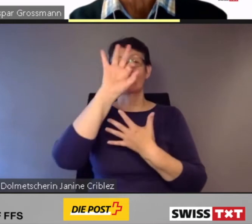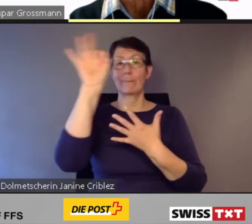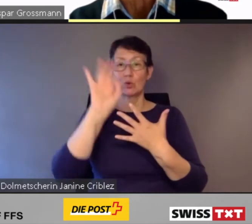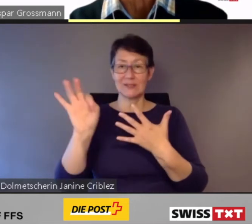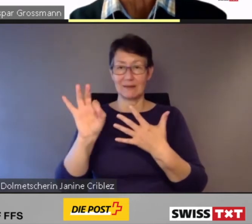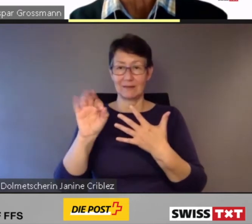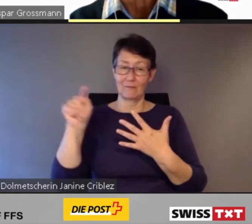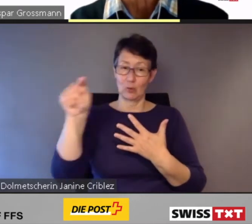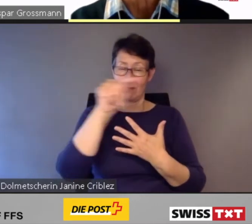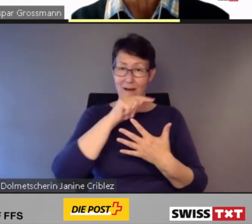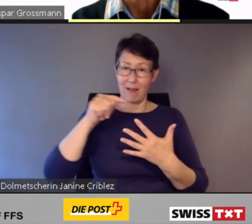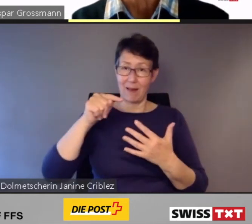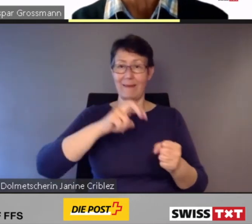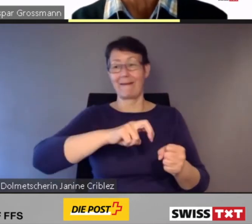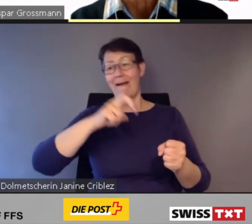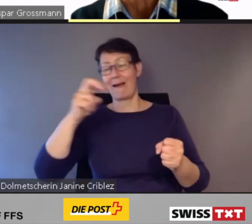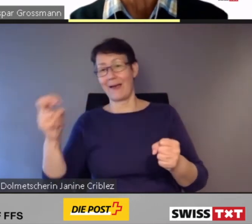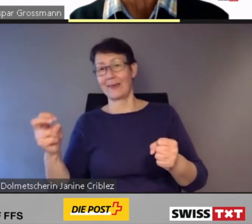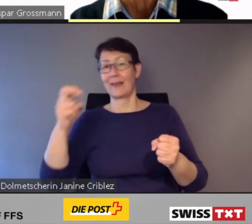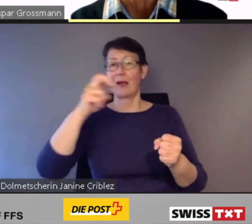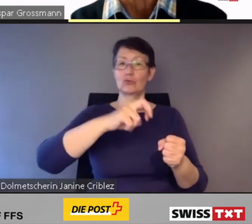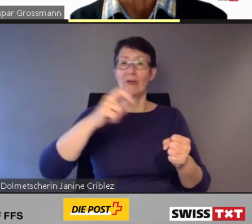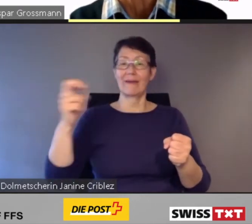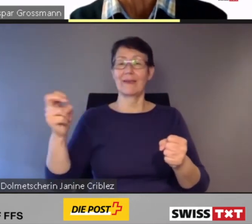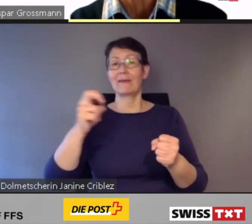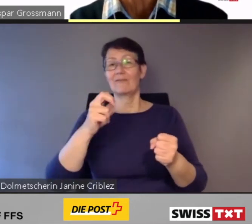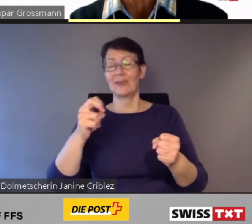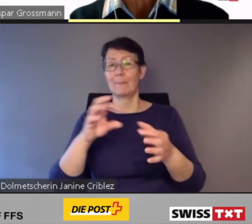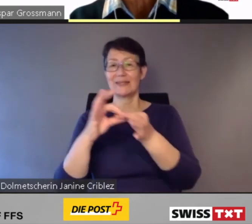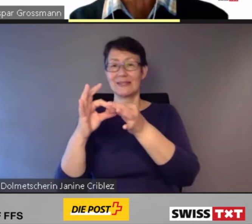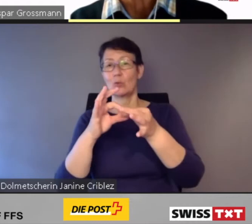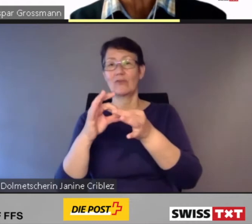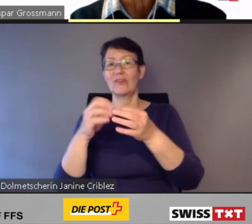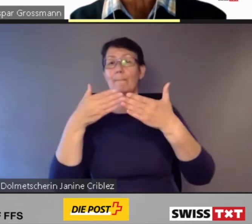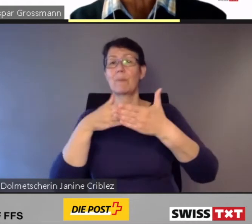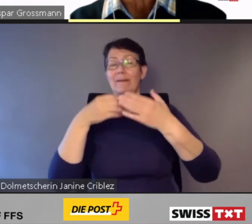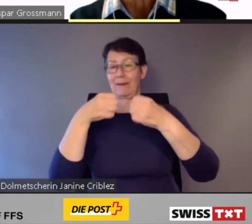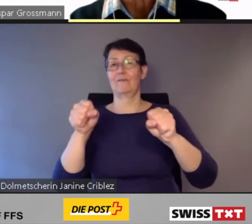aller Ein- und Ausstiegbeziehungen barrierefrei sein.